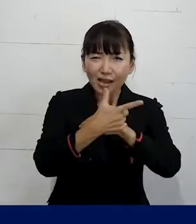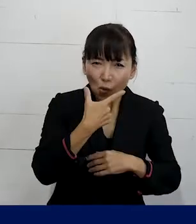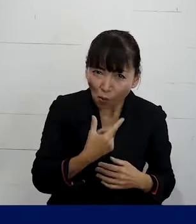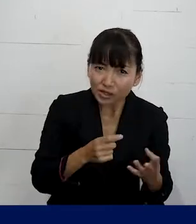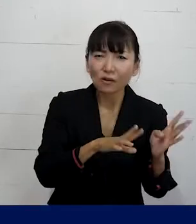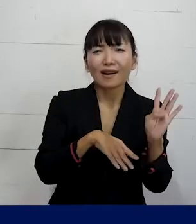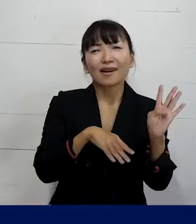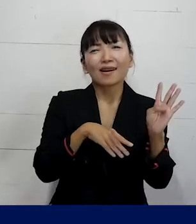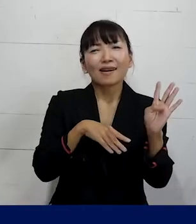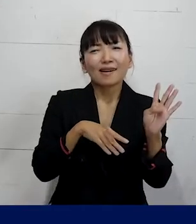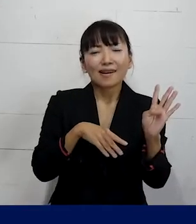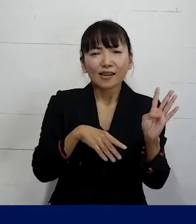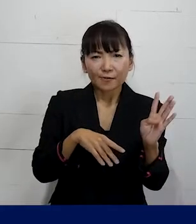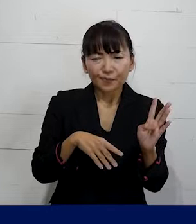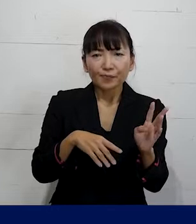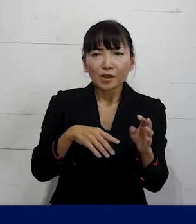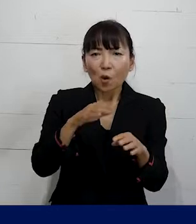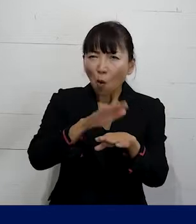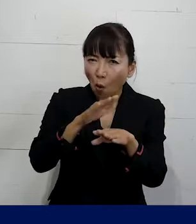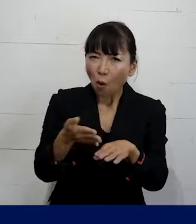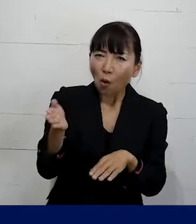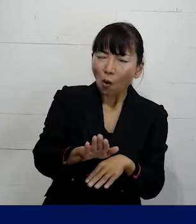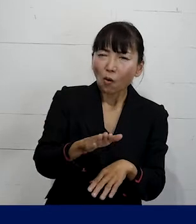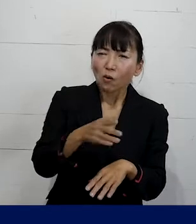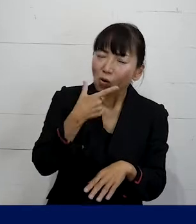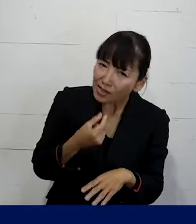こんな対策を取っていきましょうとか